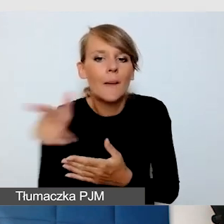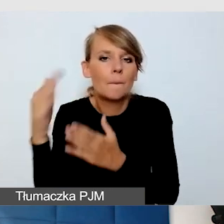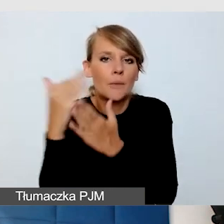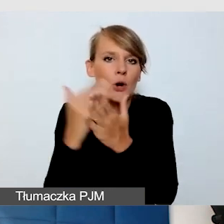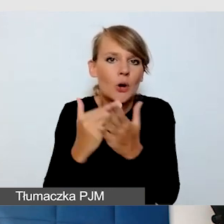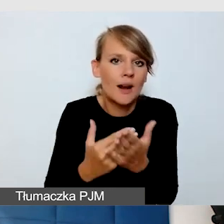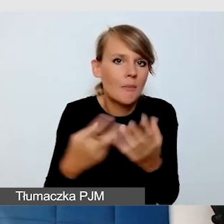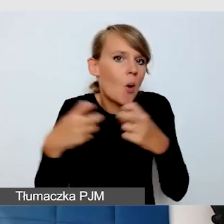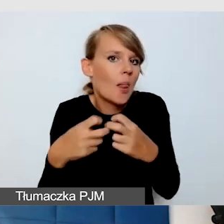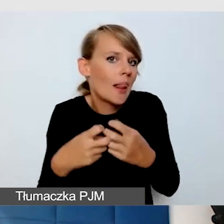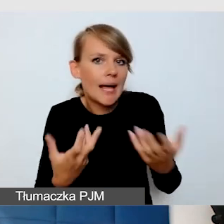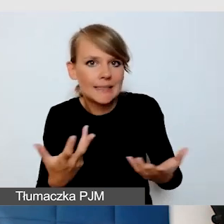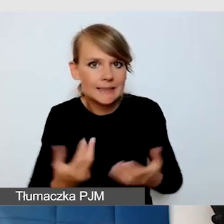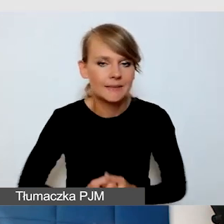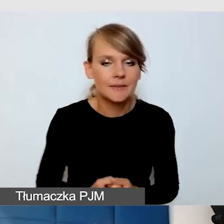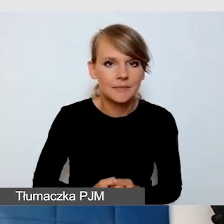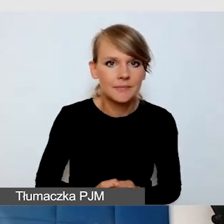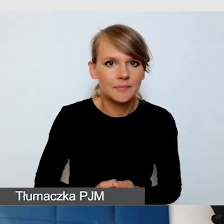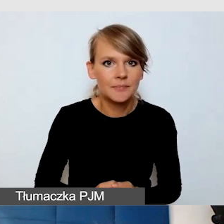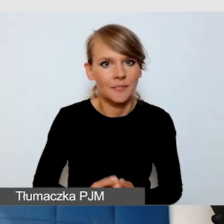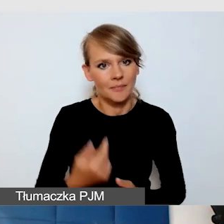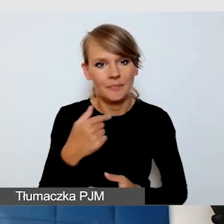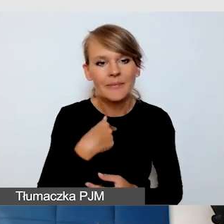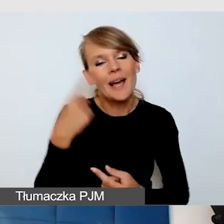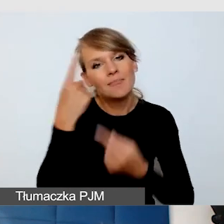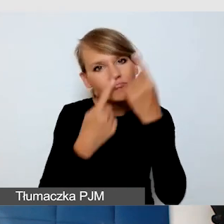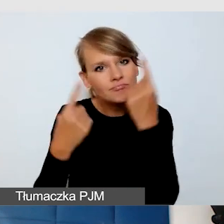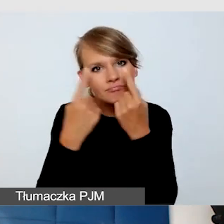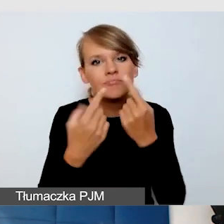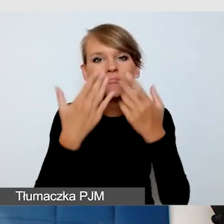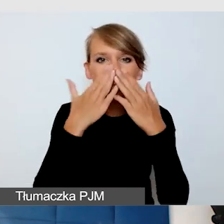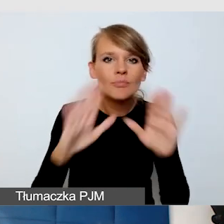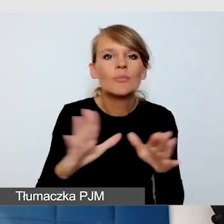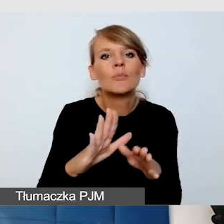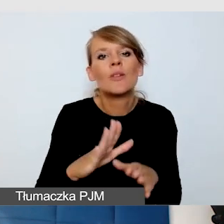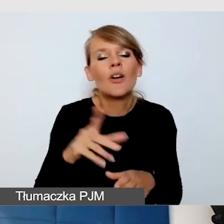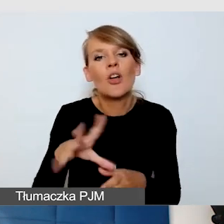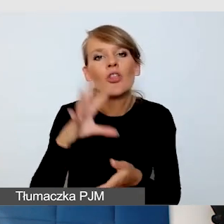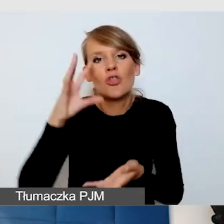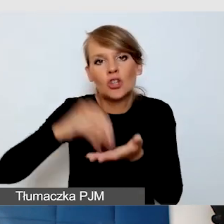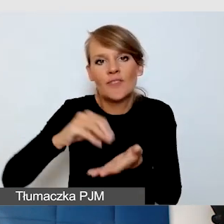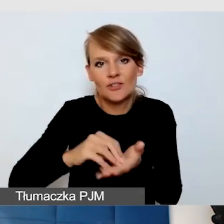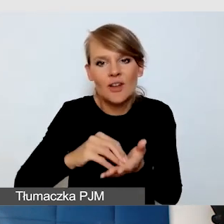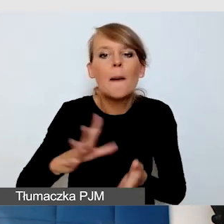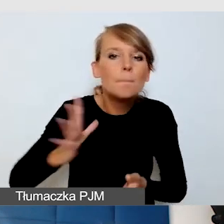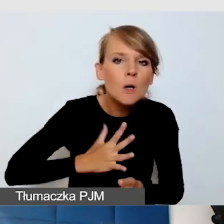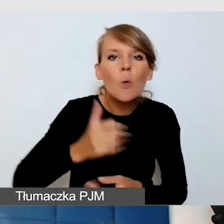Stwierdziłam, że zaprezentuję doświadczenie praktyki pracy na różnych programach.